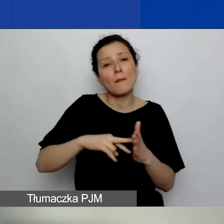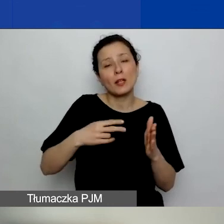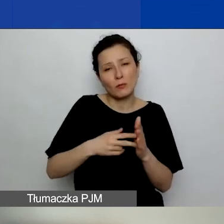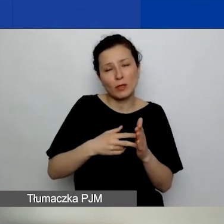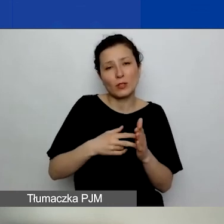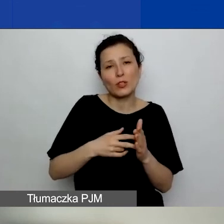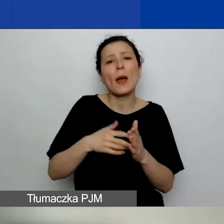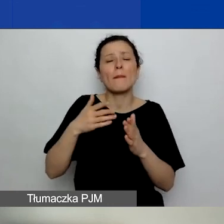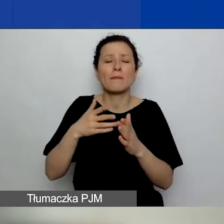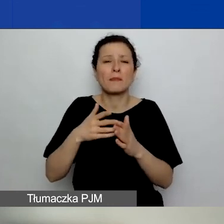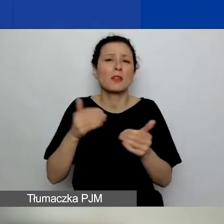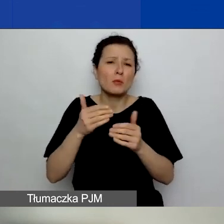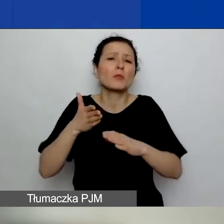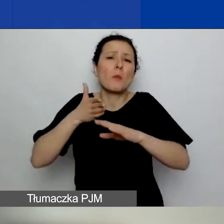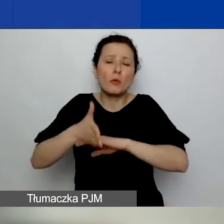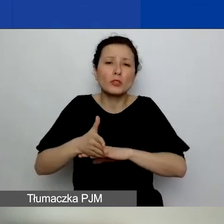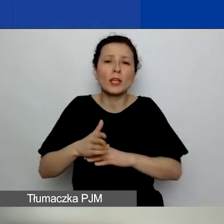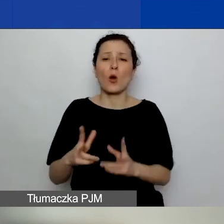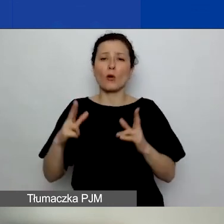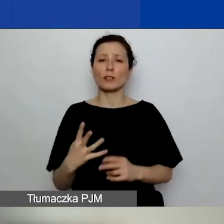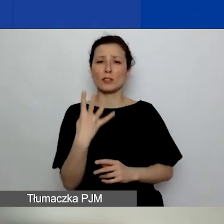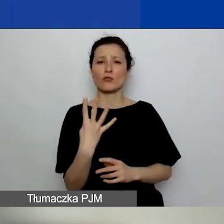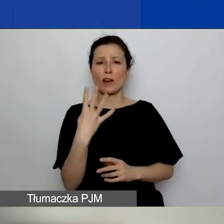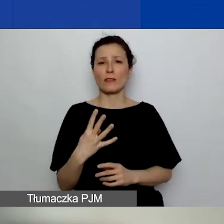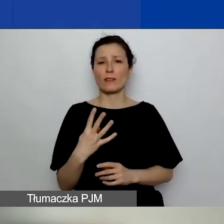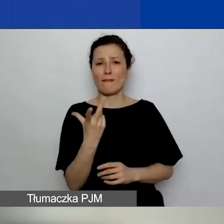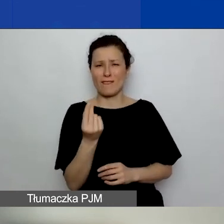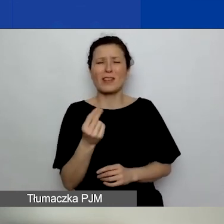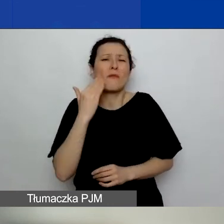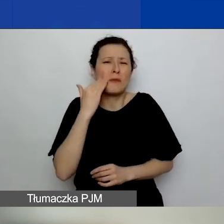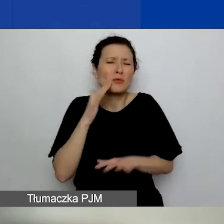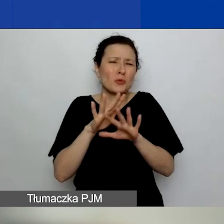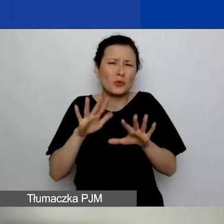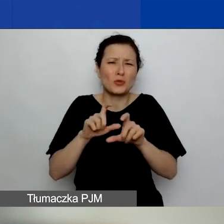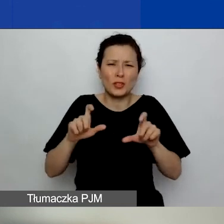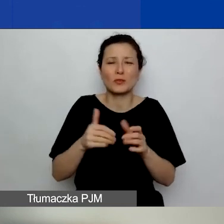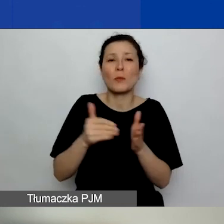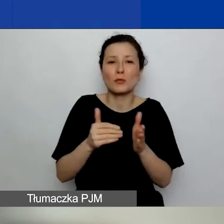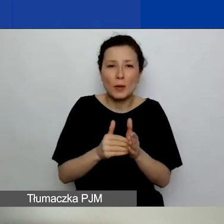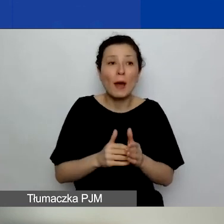bo wiemy, że to zajmuje bardzo dużo czasu. Ci z państwa, którzy są w tym procesie w pierwszym konkursie,